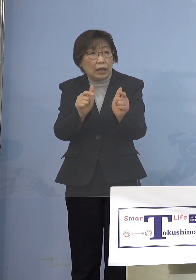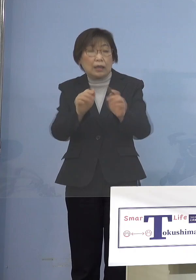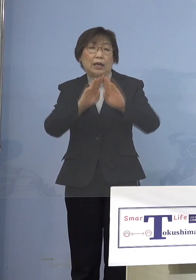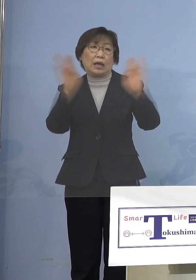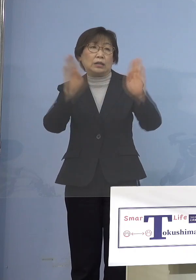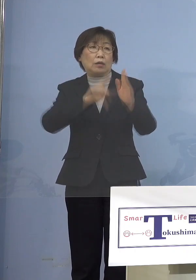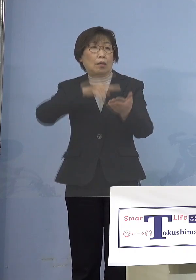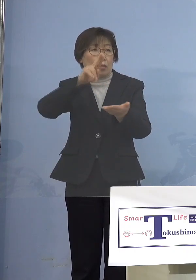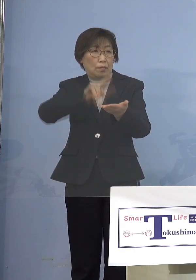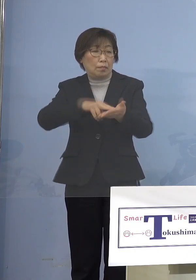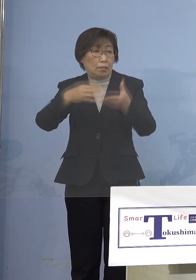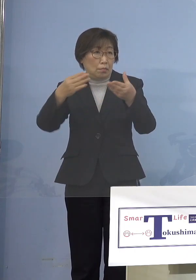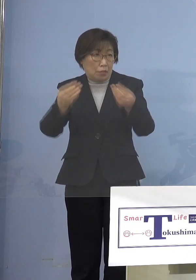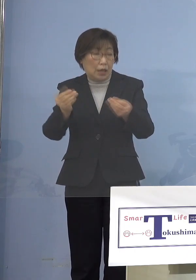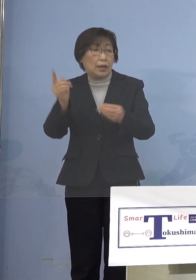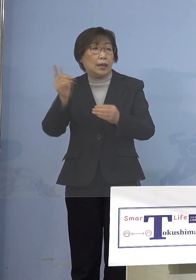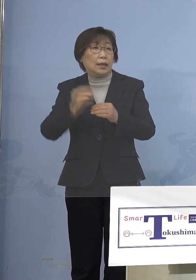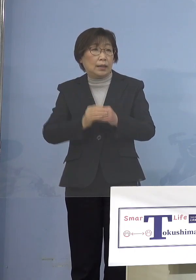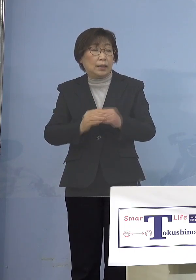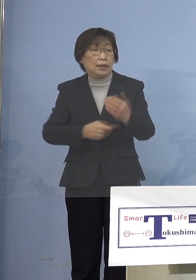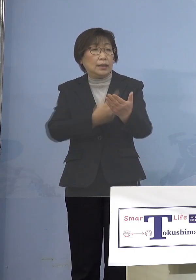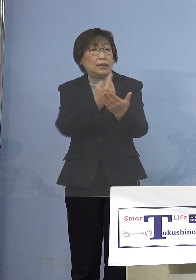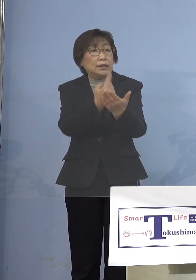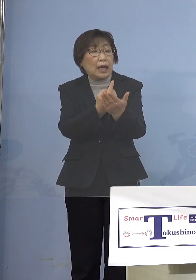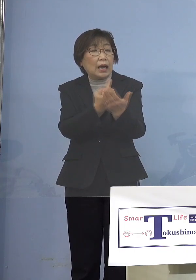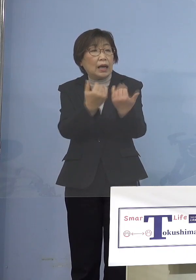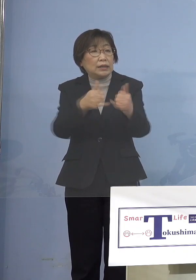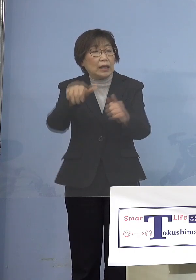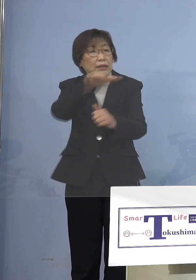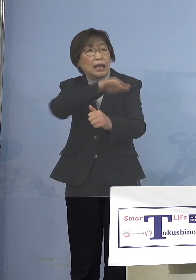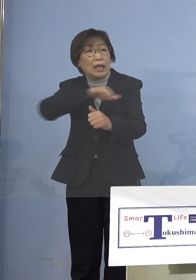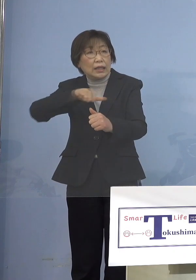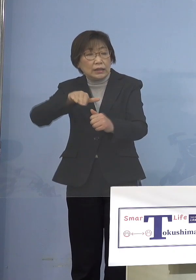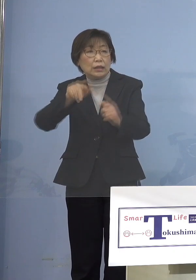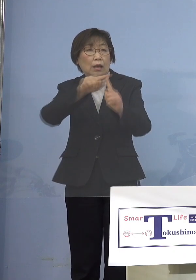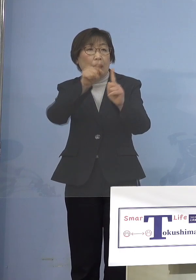ただし参加する人全員に PCR検査をやる